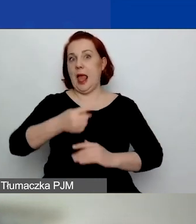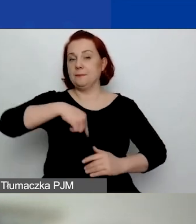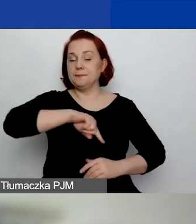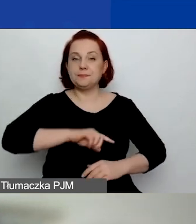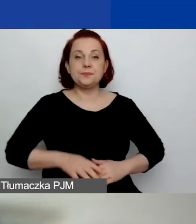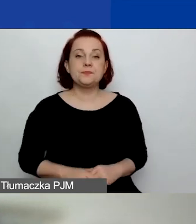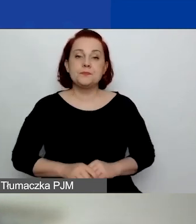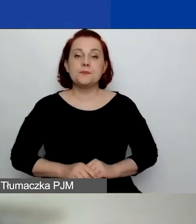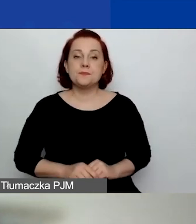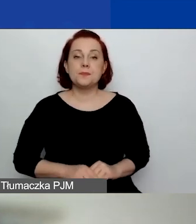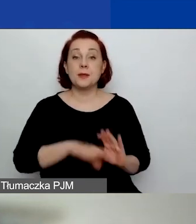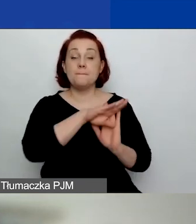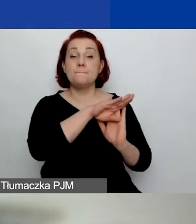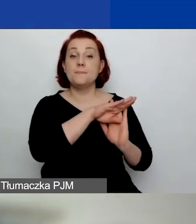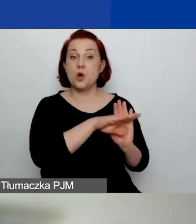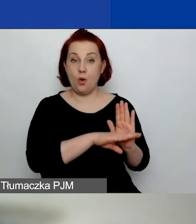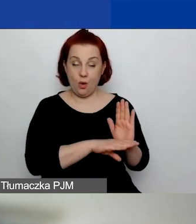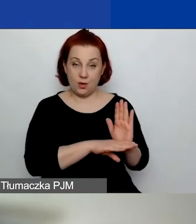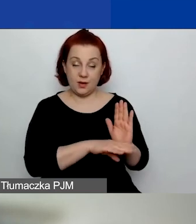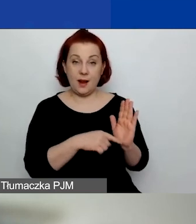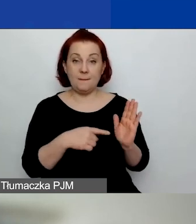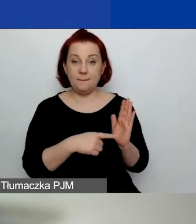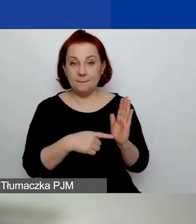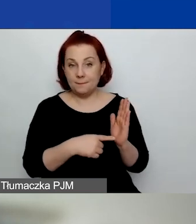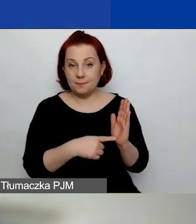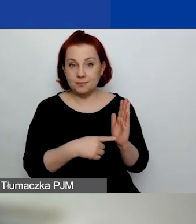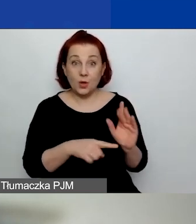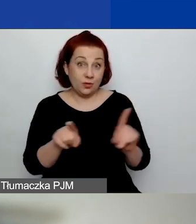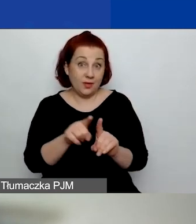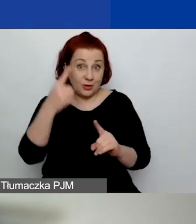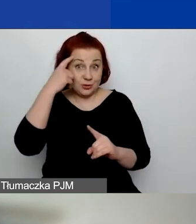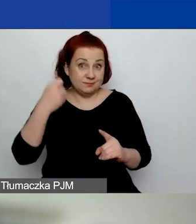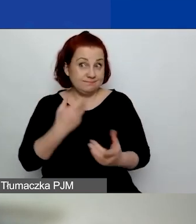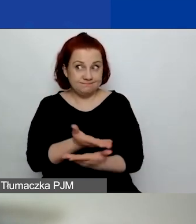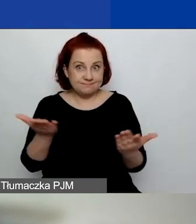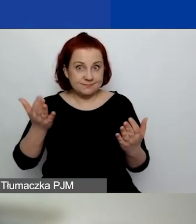Program, i na to też państwo powinni zwrócić uwagę,